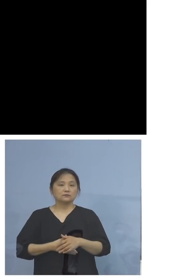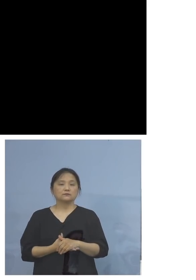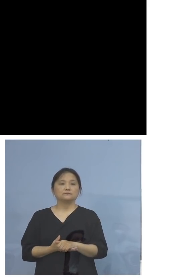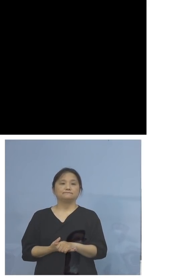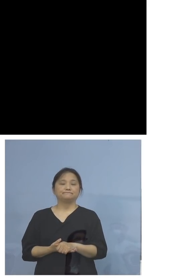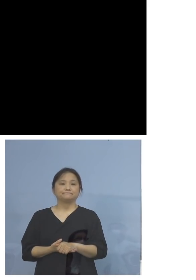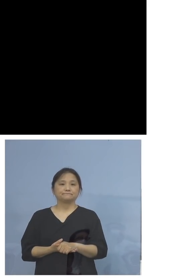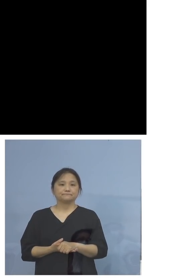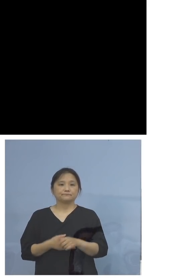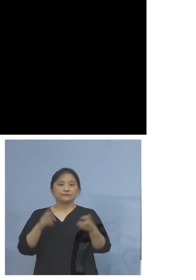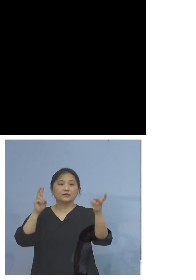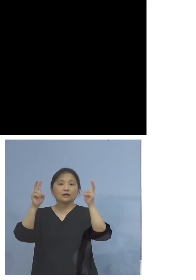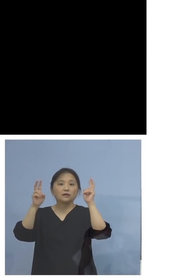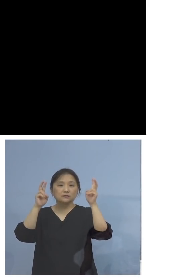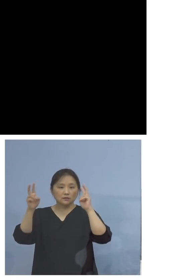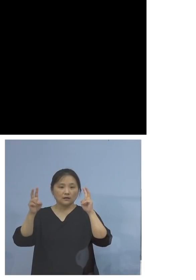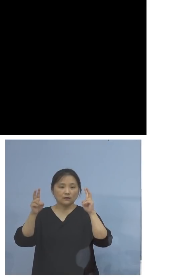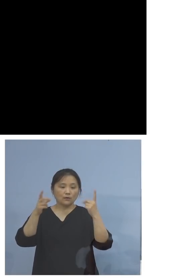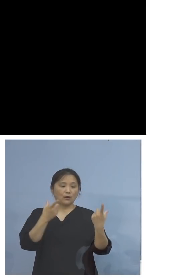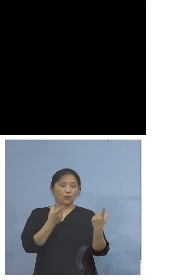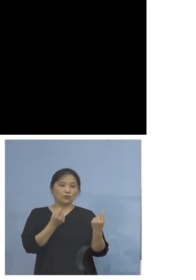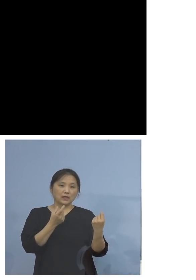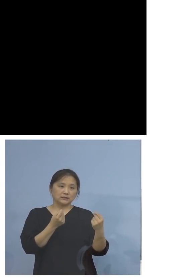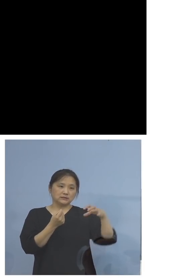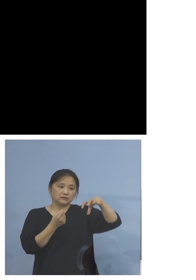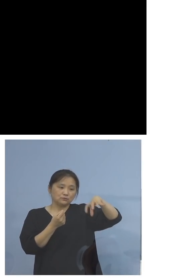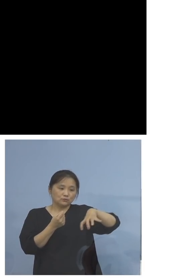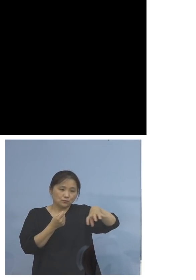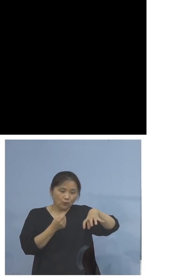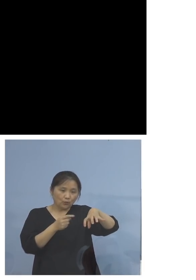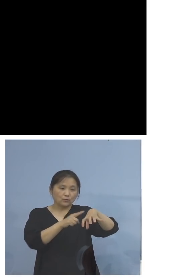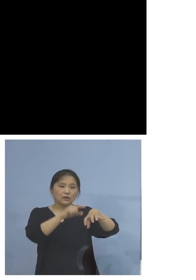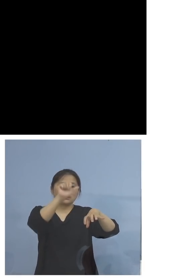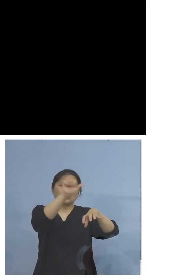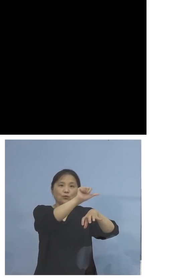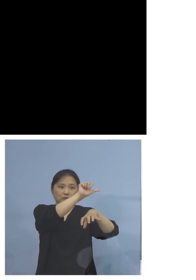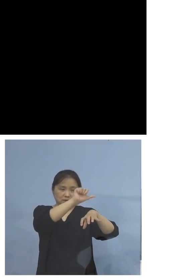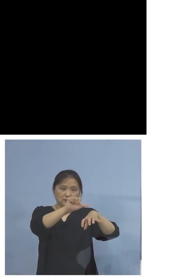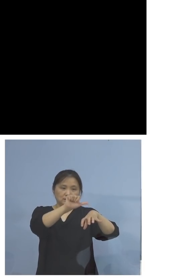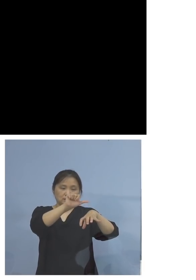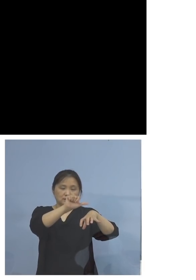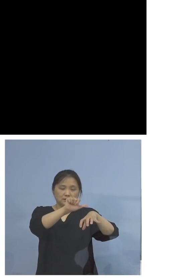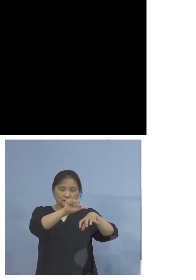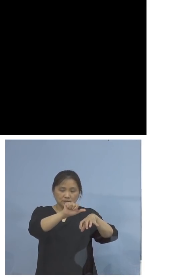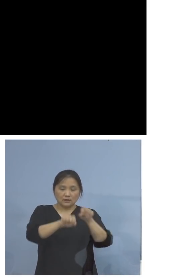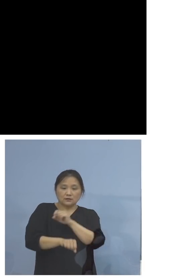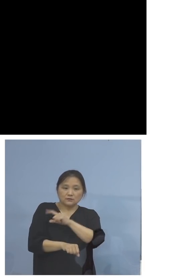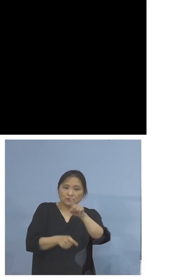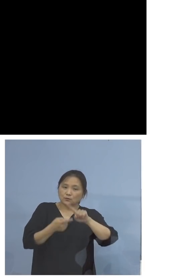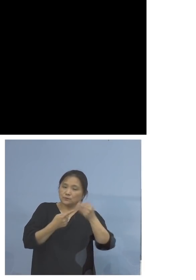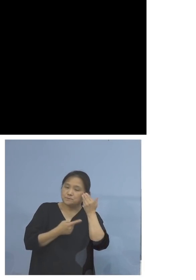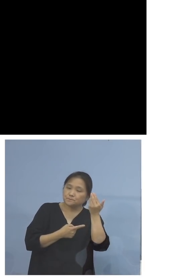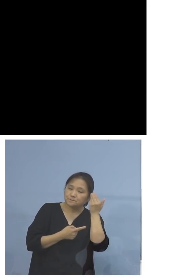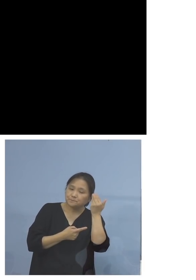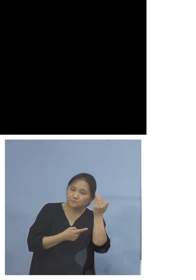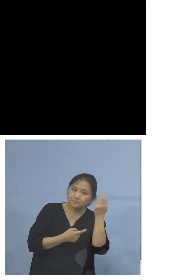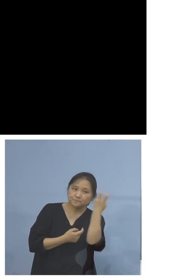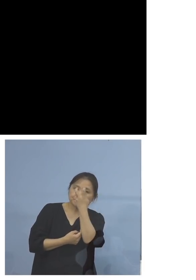会社、同じ部署で5名、結果 積極的疫学調査で分かったと、そして